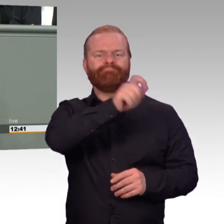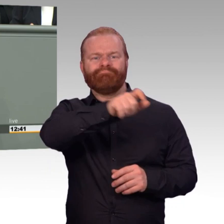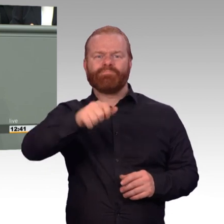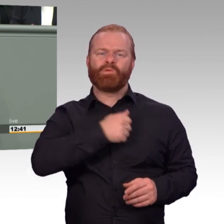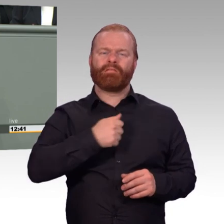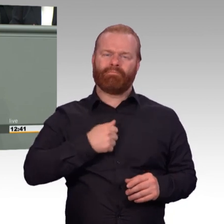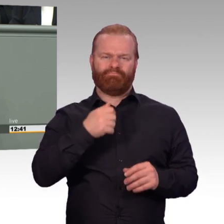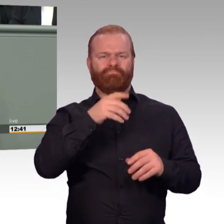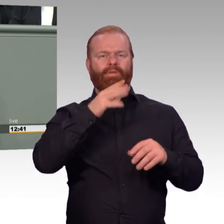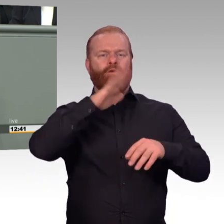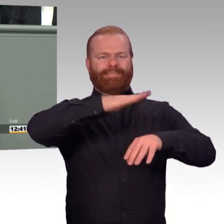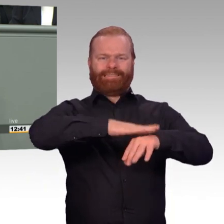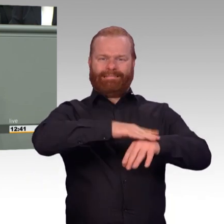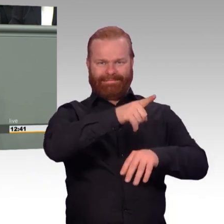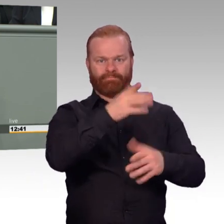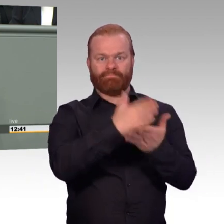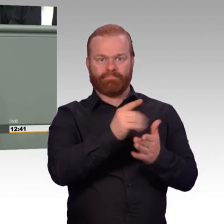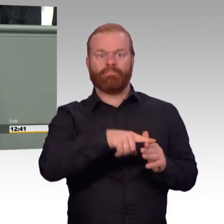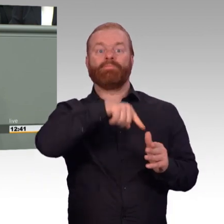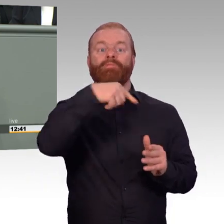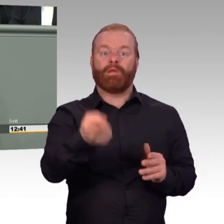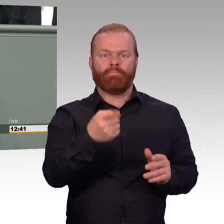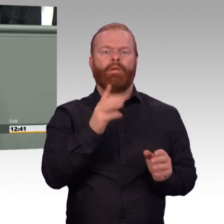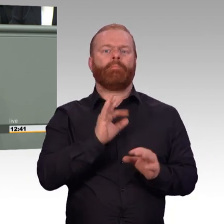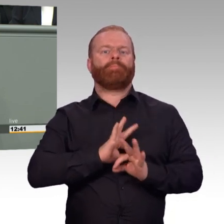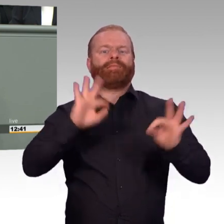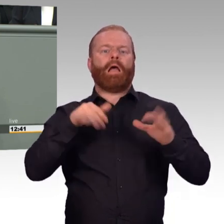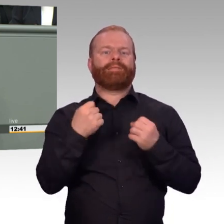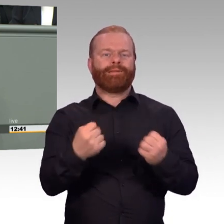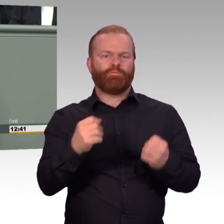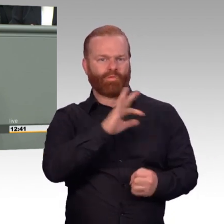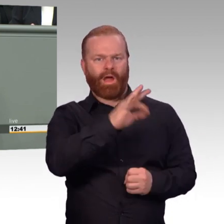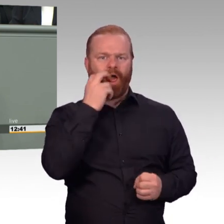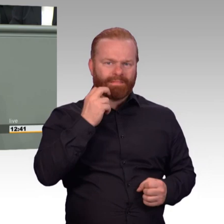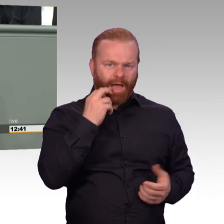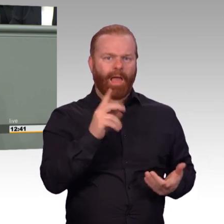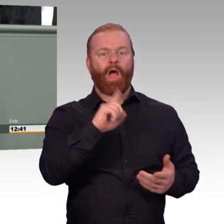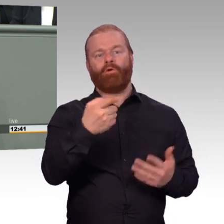nun Informationen zur Weltanschauung, sei es Religion oder politische Einstellung,